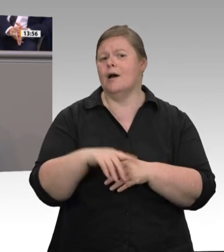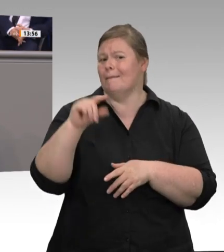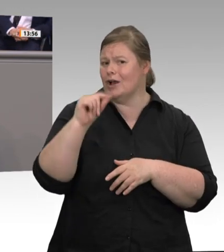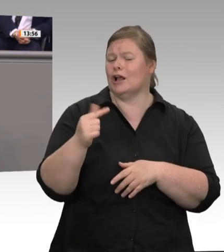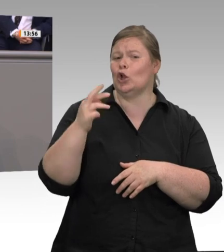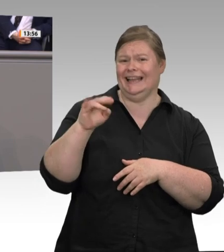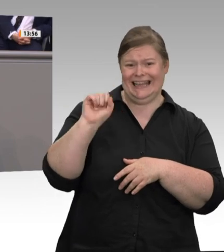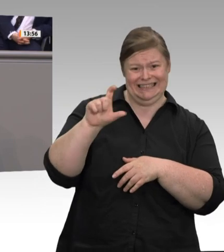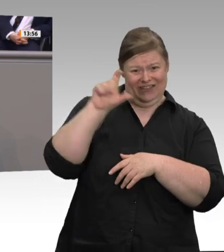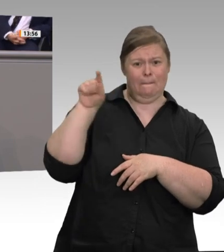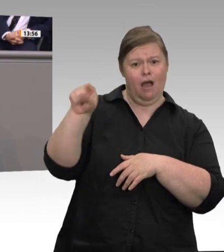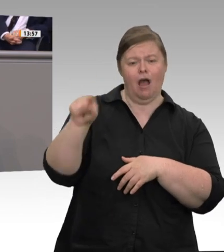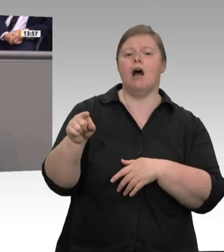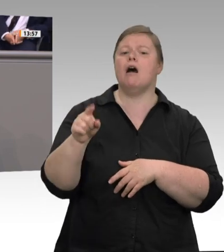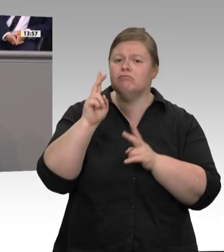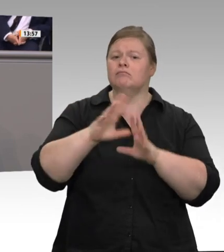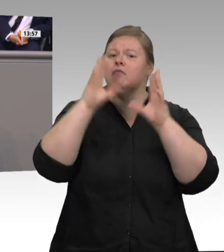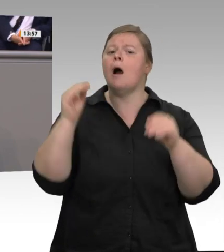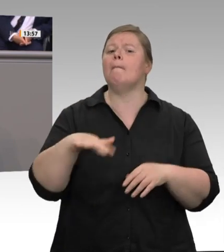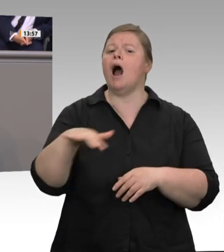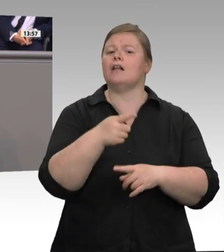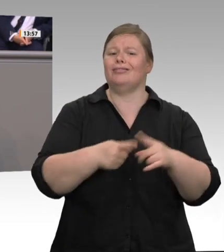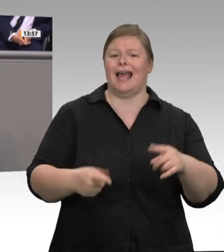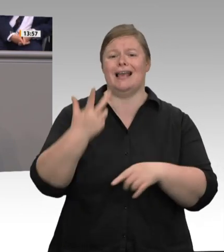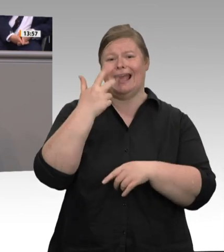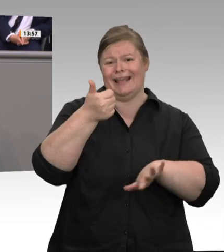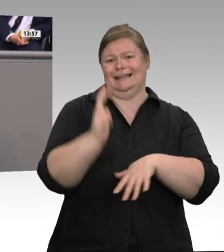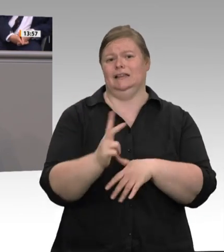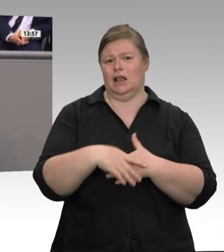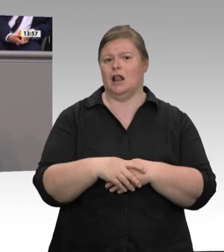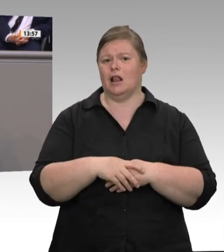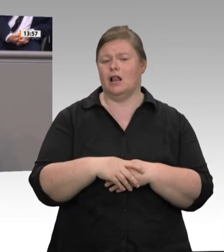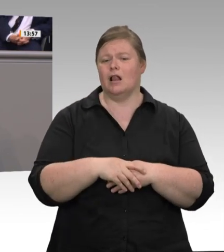haben es die Arbeitgeber in der industriellen Fleischwirtschaft – darauf lege ich